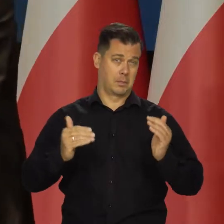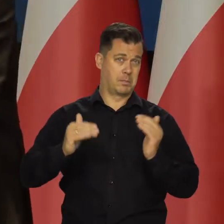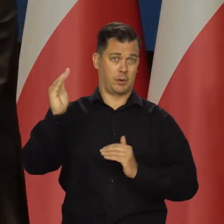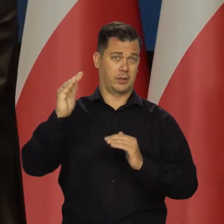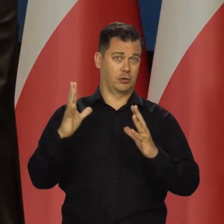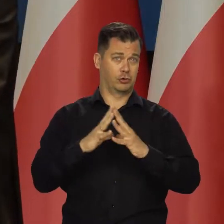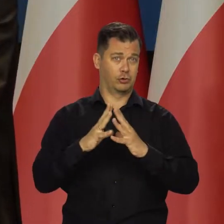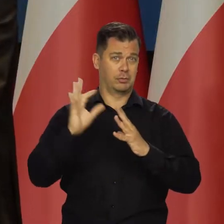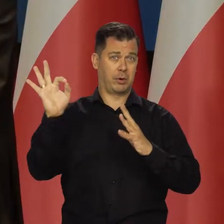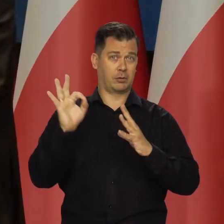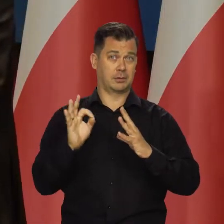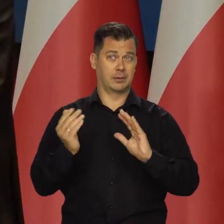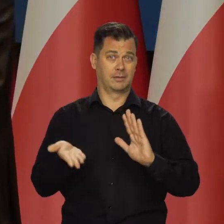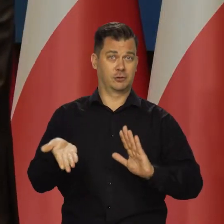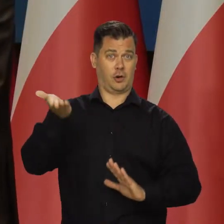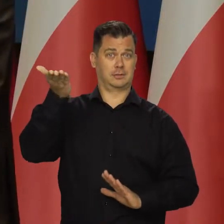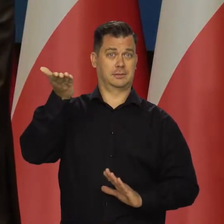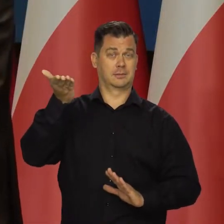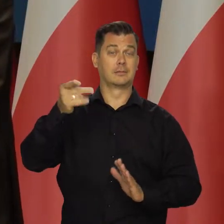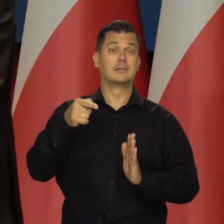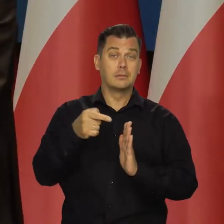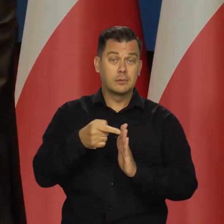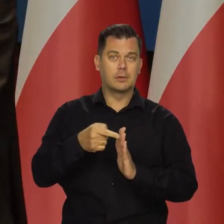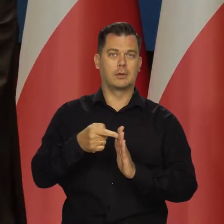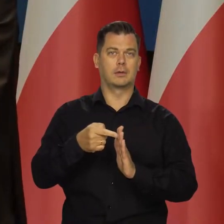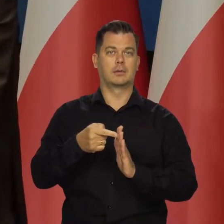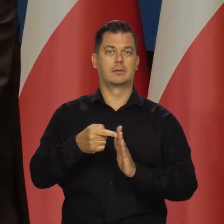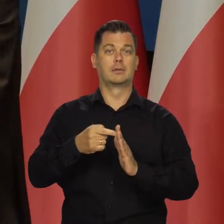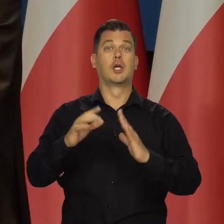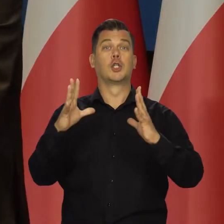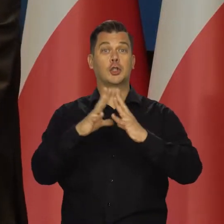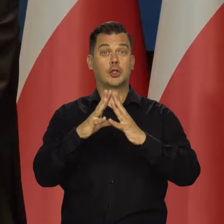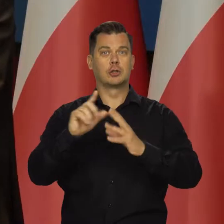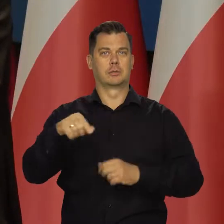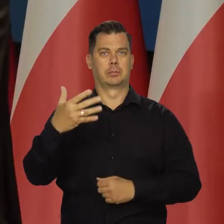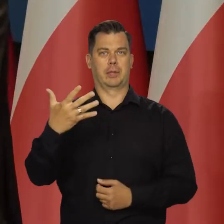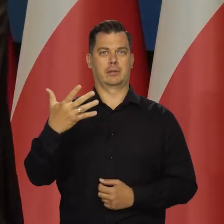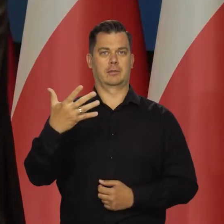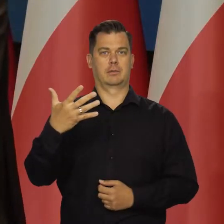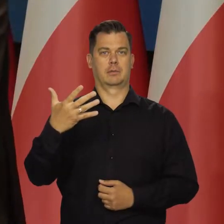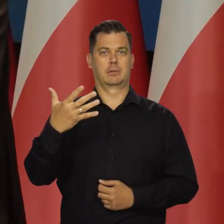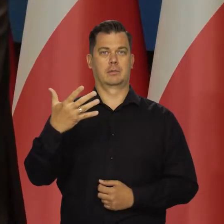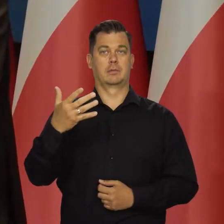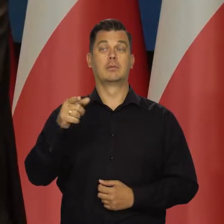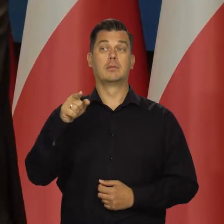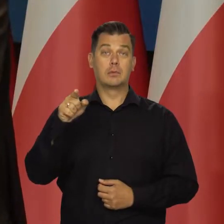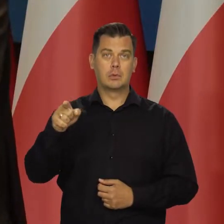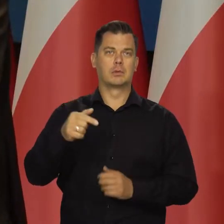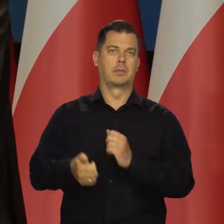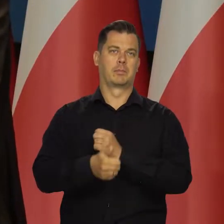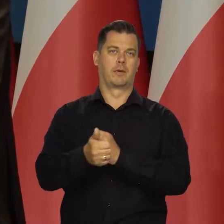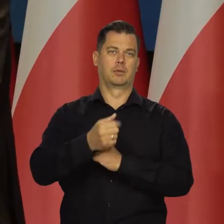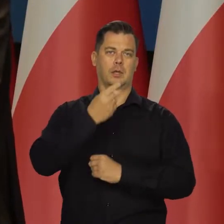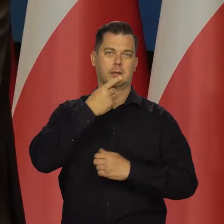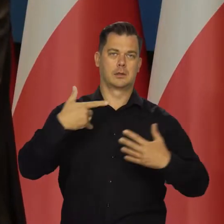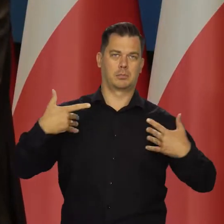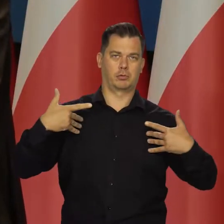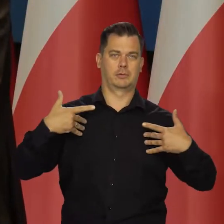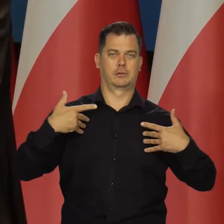Czyli mamy ponad 10 procentowe, 10,5 wkład do inflacji